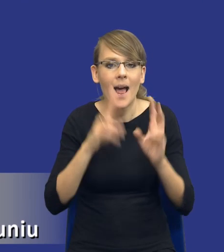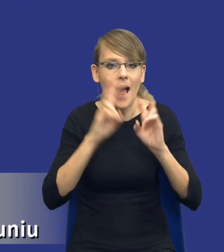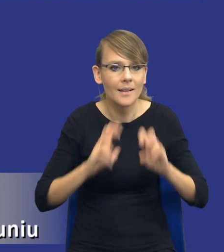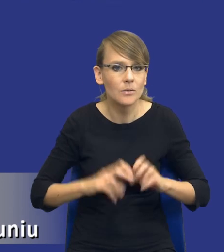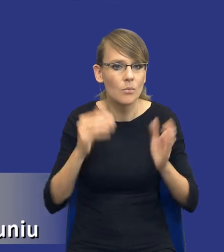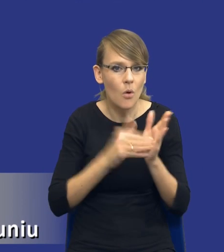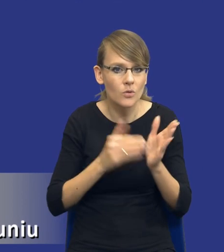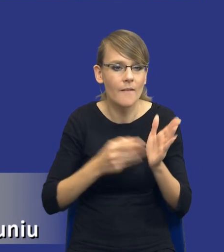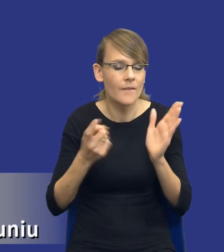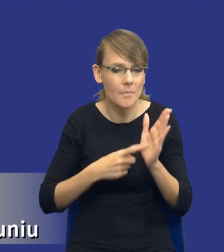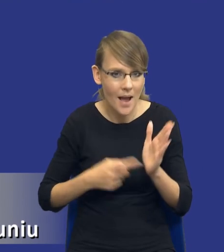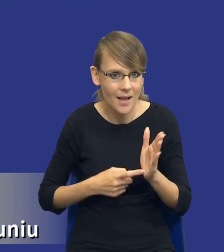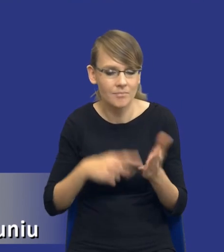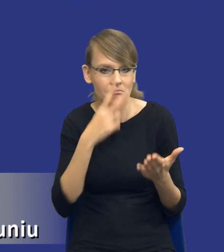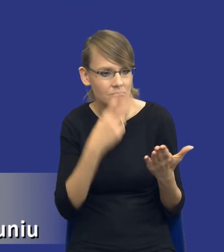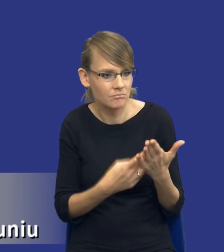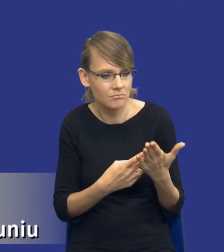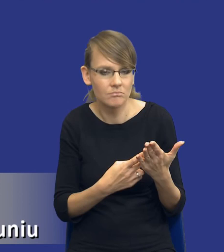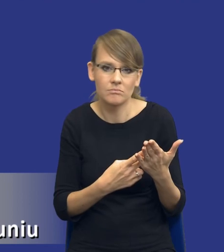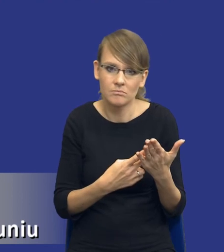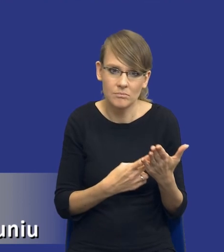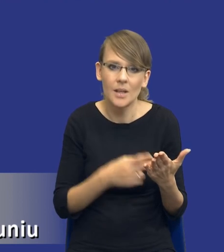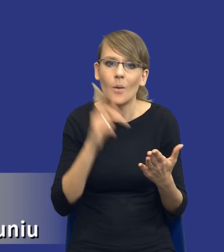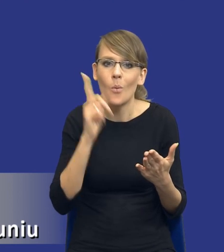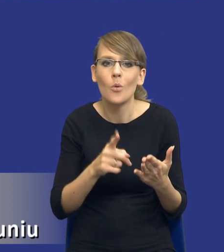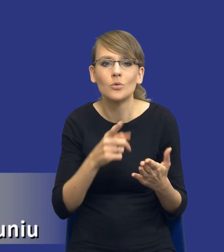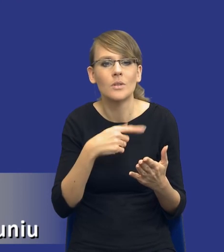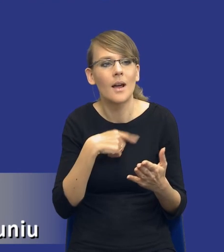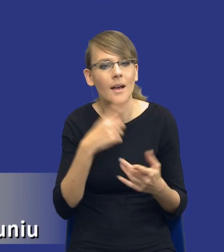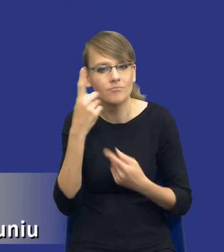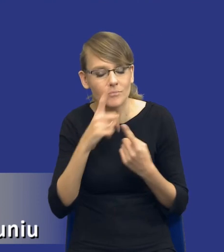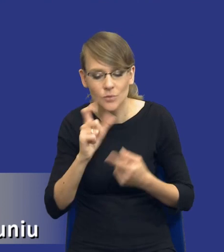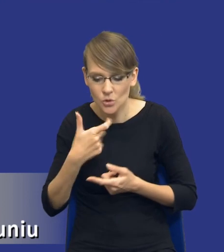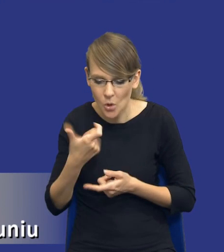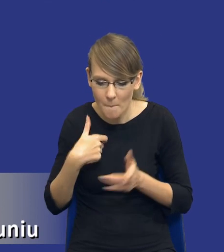gdzie popatrzymy, że mamy identyfikować właśnie te nasze potrzeby, mamy szukać jak